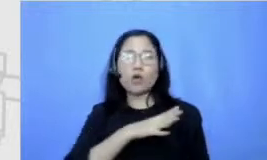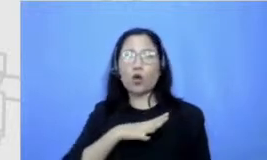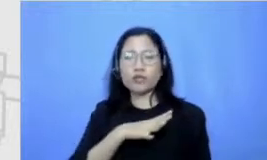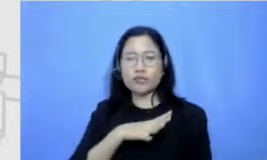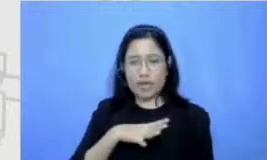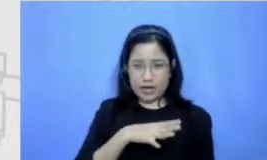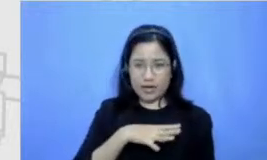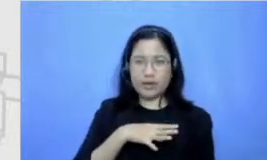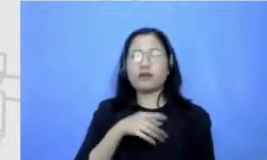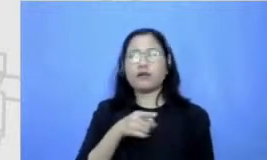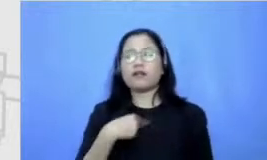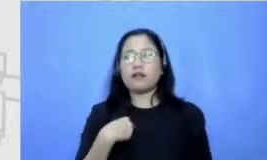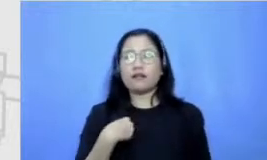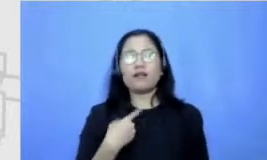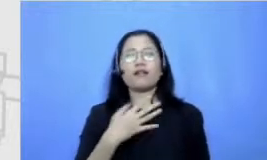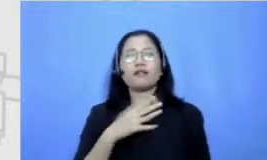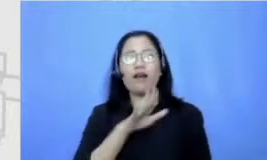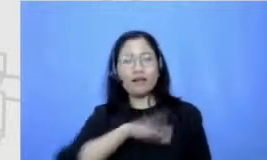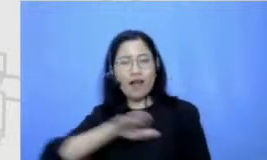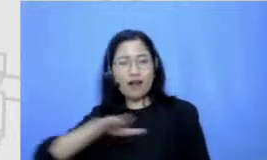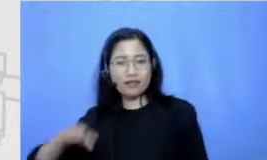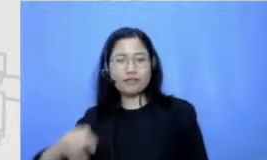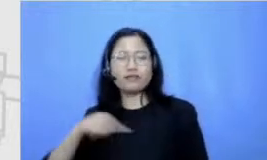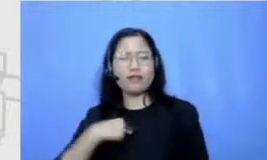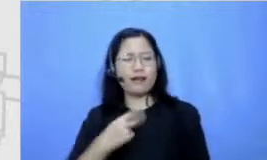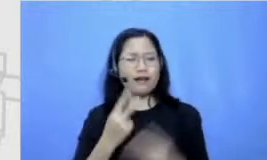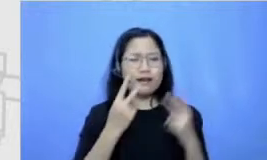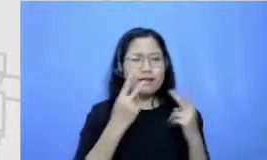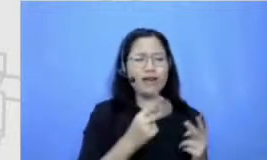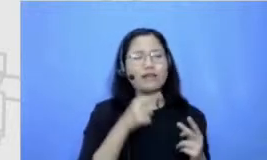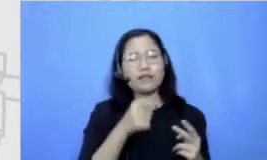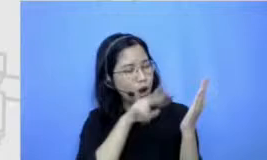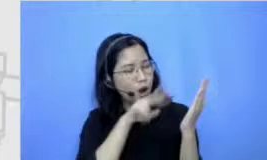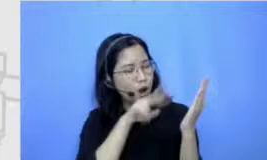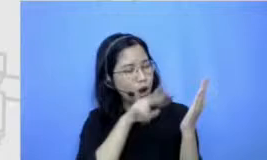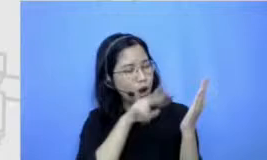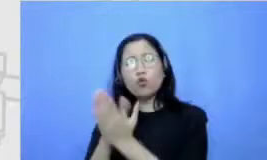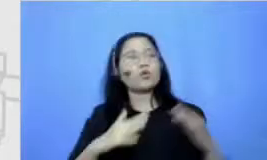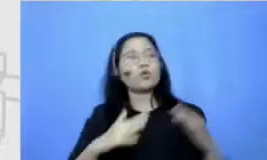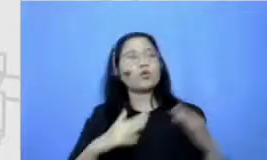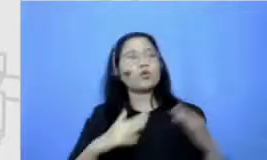adik-adikku terbiasa sehari-hari melihat bagaimana Abi di rumah berkutat dengan buku karr bikin